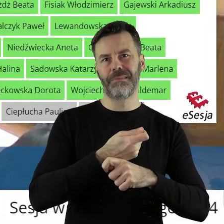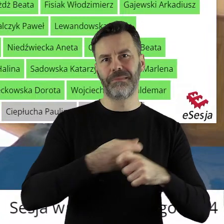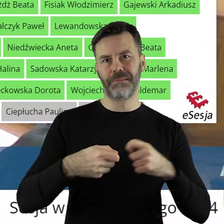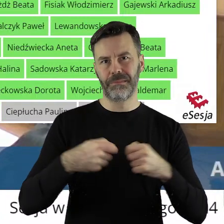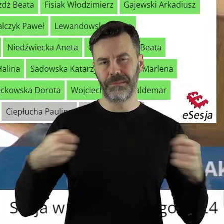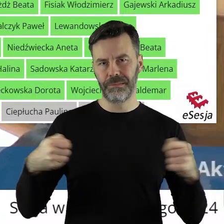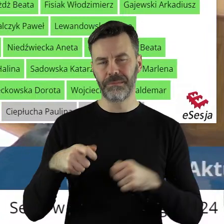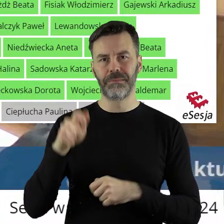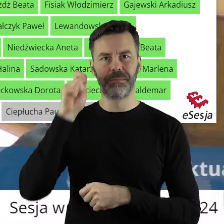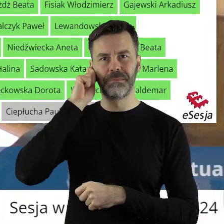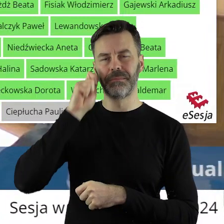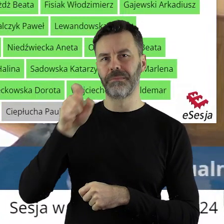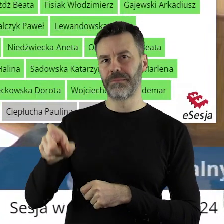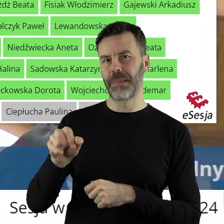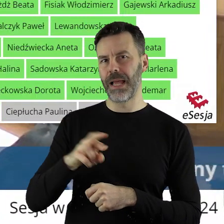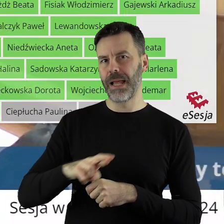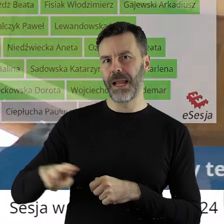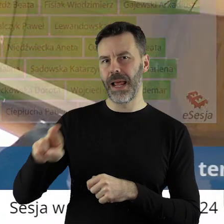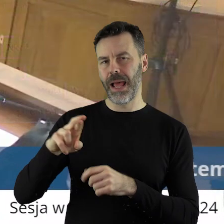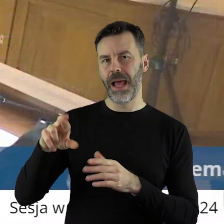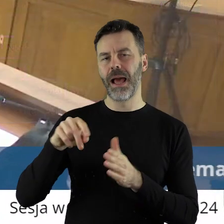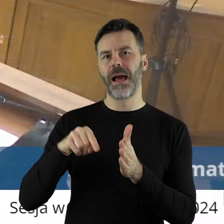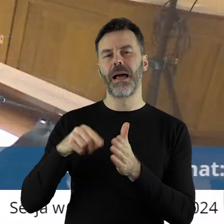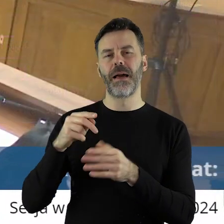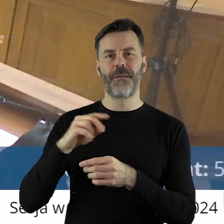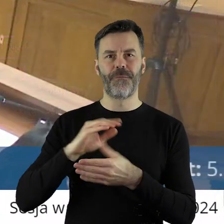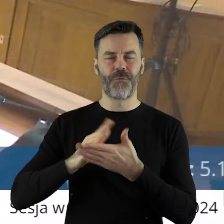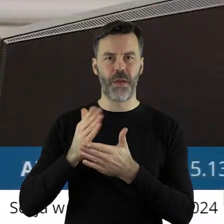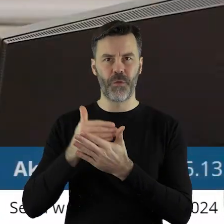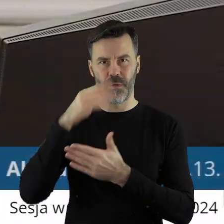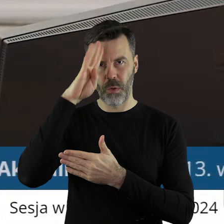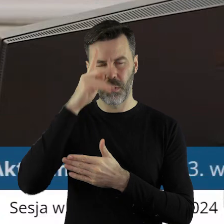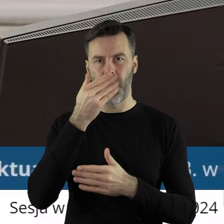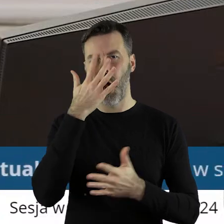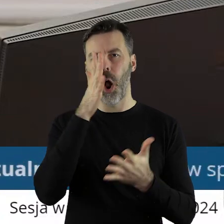z radną województwa łódzkiego. Projekt uchwały został pozytywnie zaopiniowany